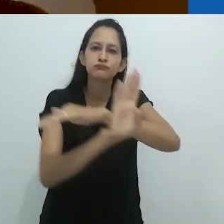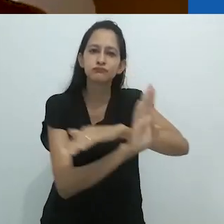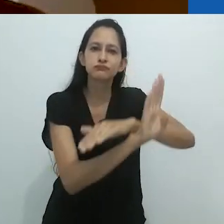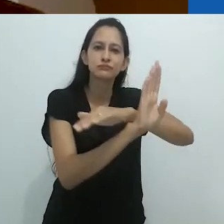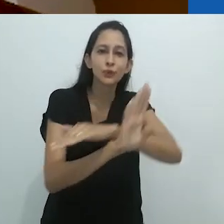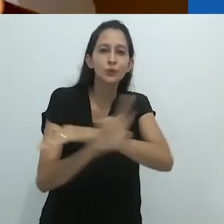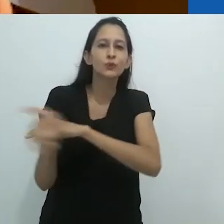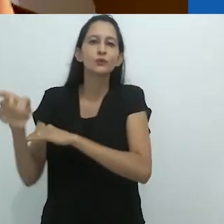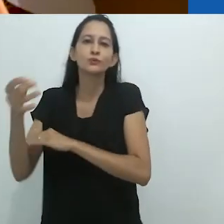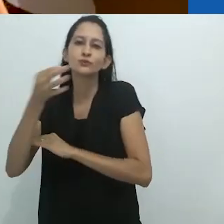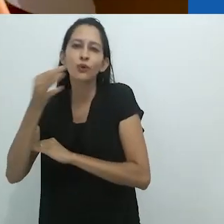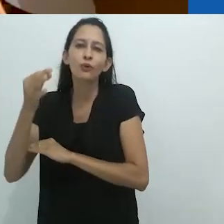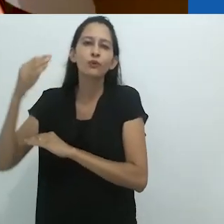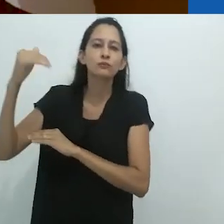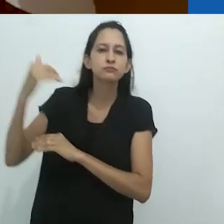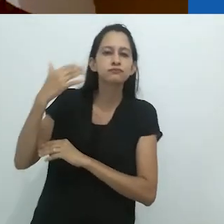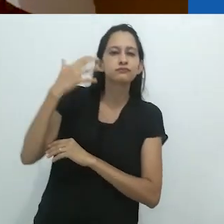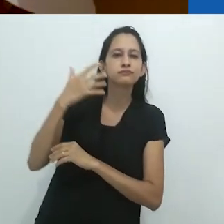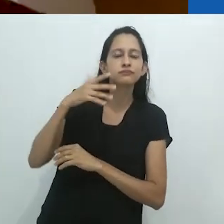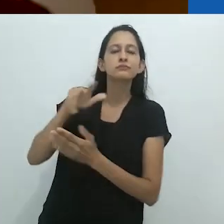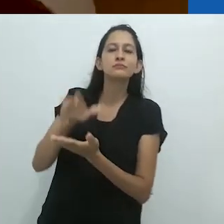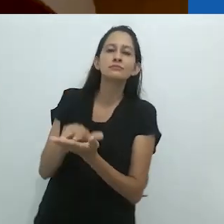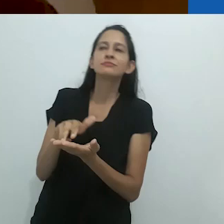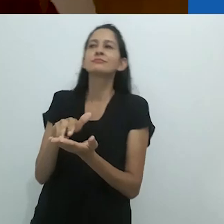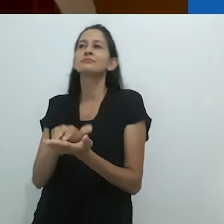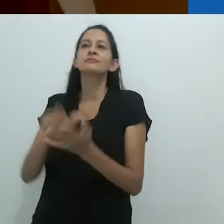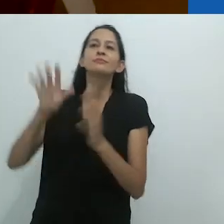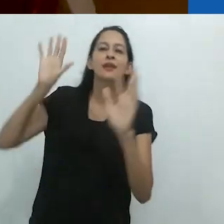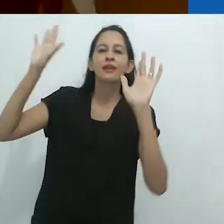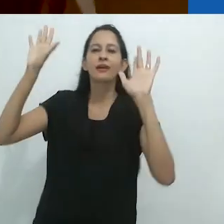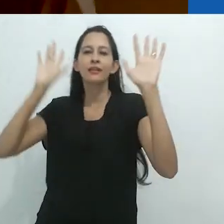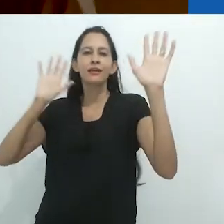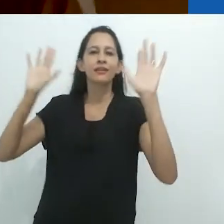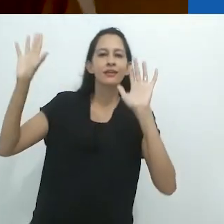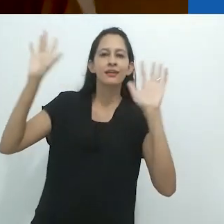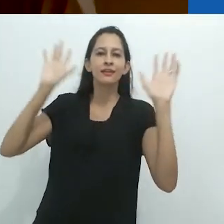e o casual peixe piloto se movendo para frente e para trás